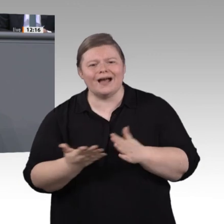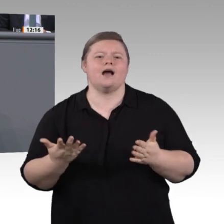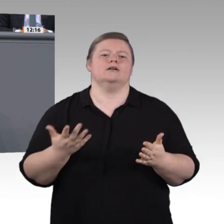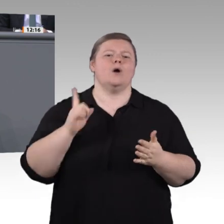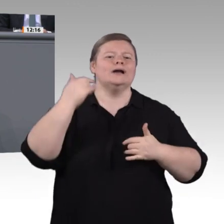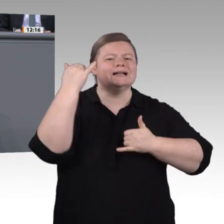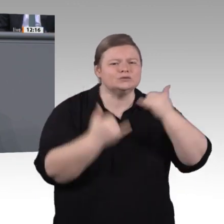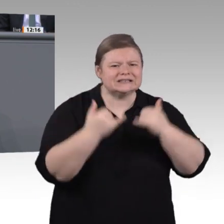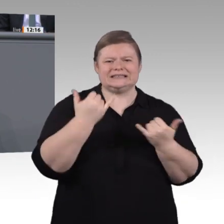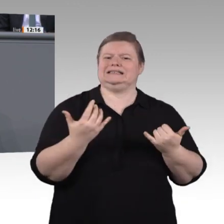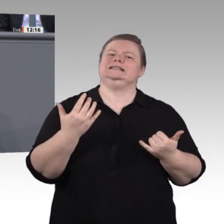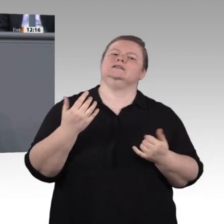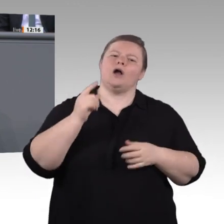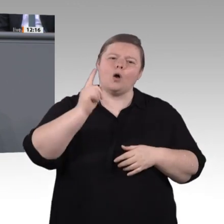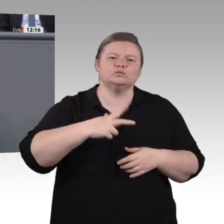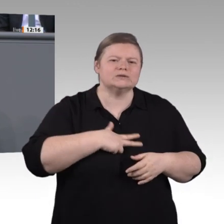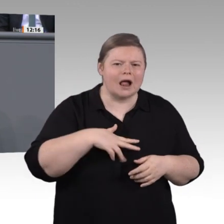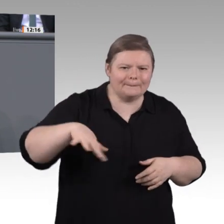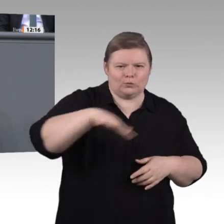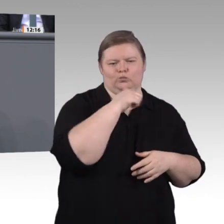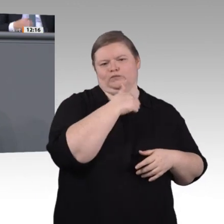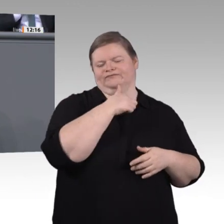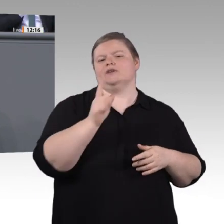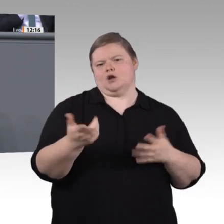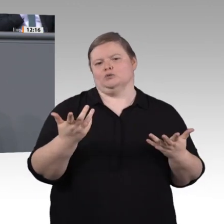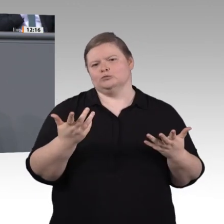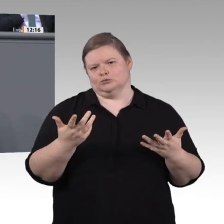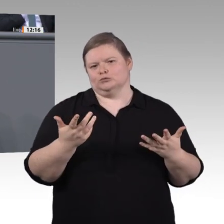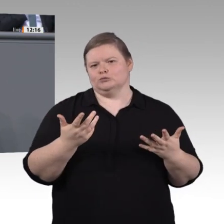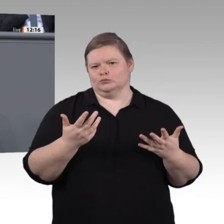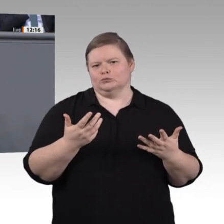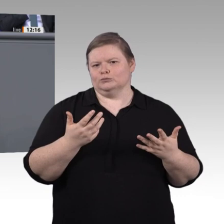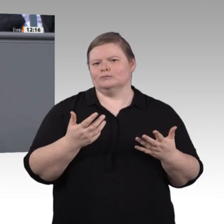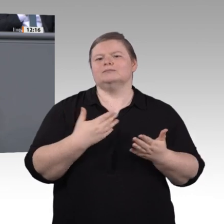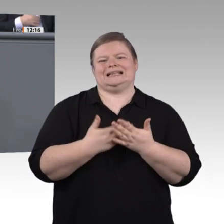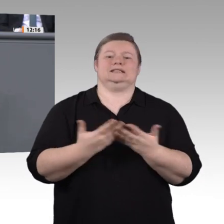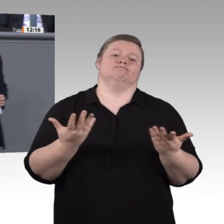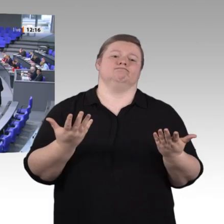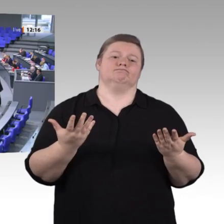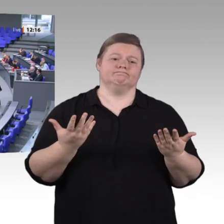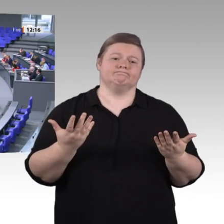Wir arbeiten an guten Lösungen und Vorschlägen. Wünschen Sie uns viel Erfolg dabei. Herzlichen Dank. Vielen Dank, Herr Kollege Dr. Kaufmann. – Nächster Redner